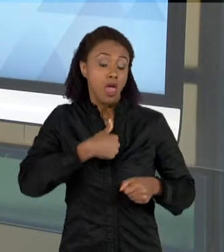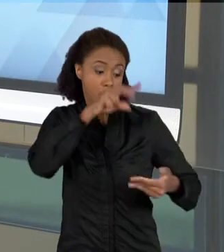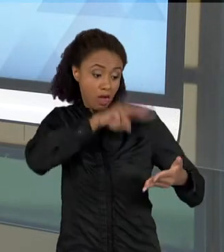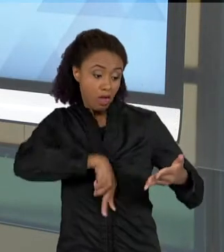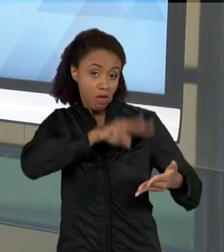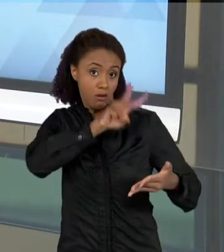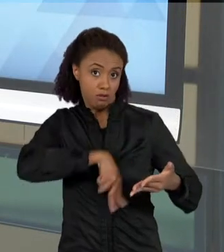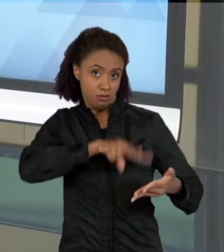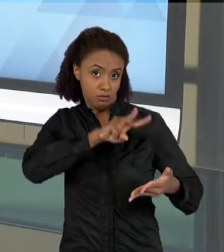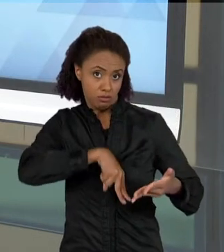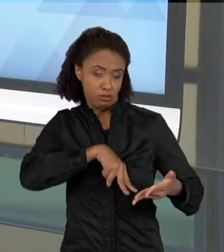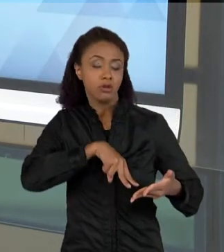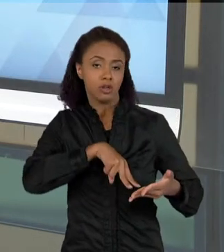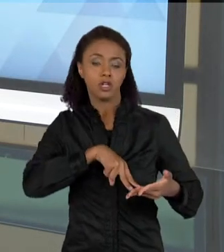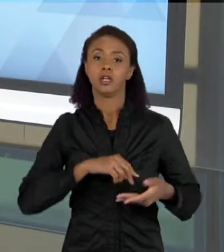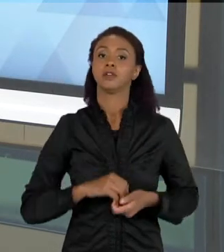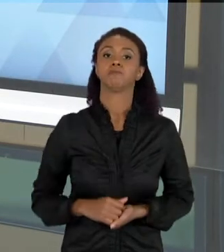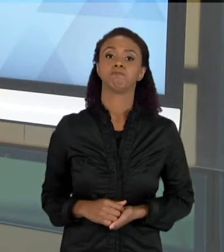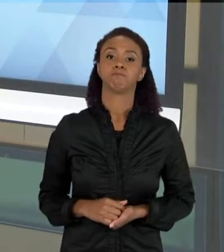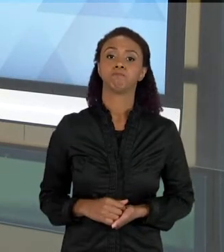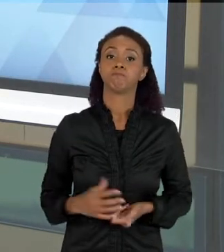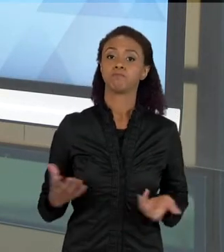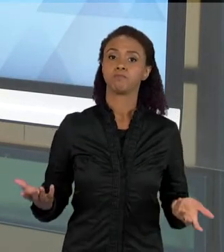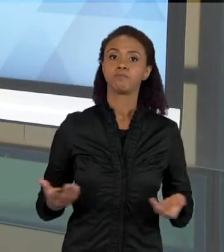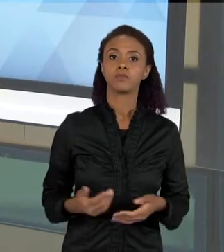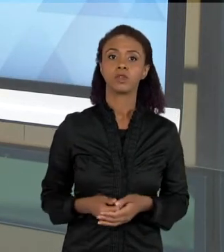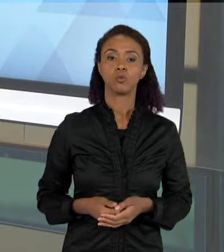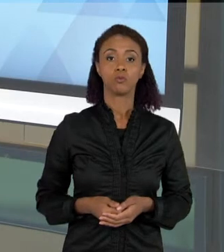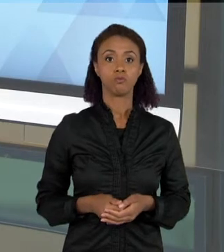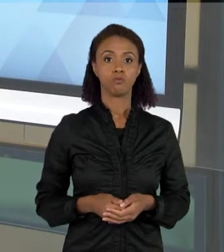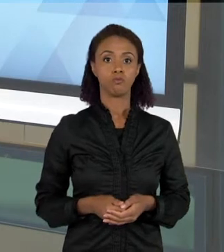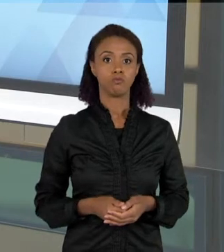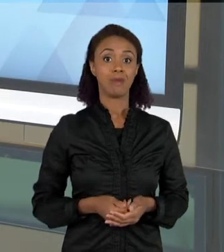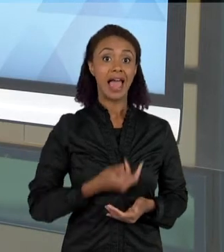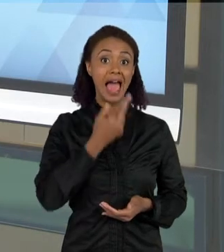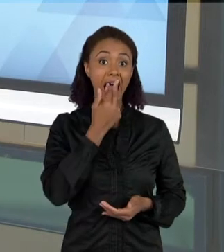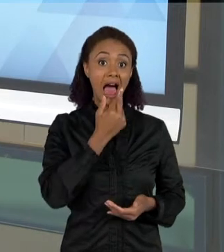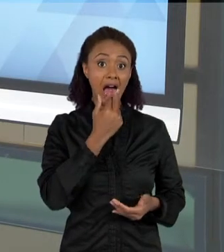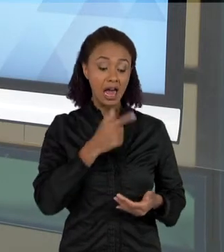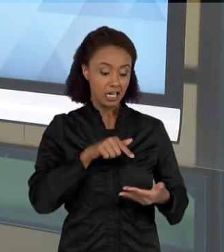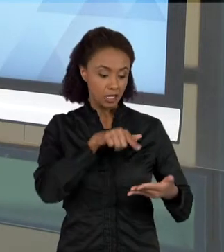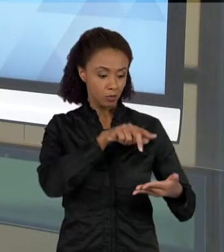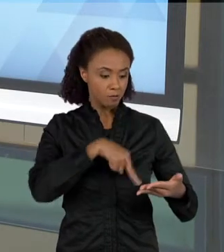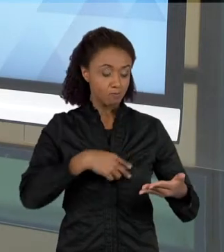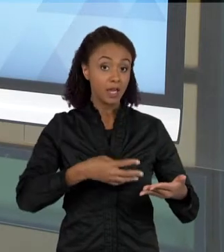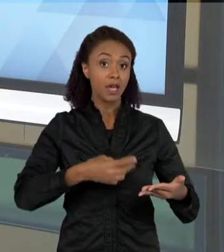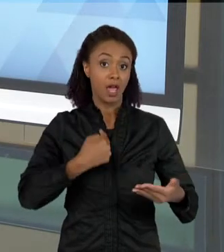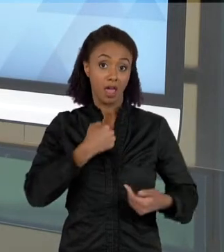ESSE CONHECER BEM A LÍNGUA, NÃO NECESSARIAMENTE GARANTE A VOCÊ QUE VOCÊ